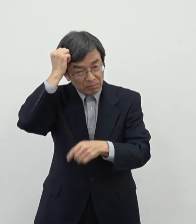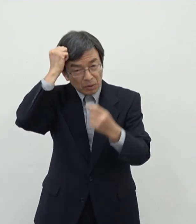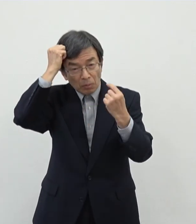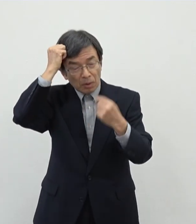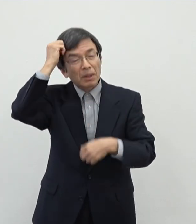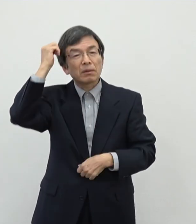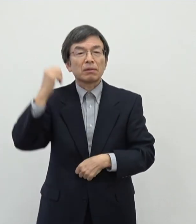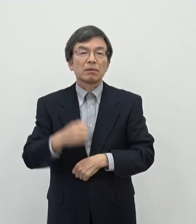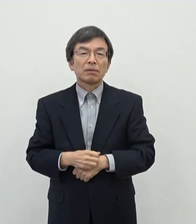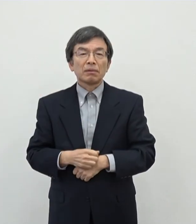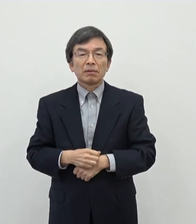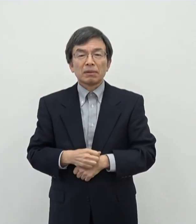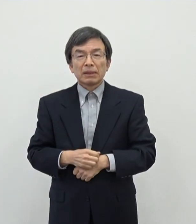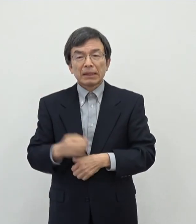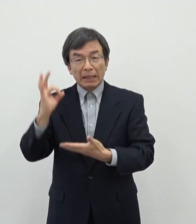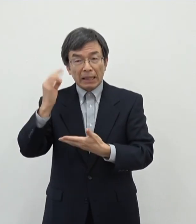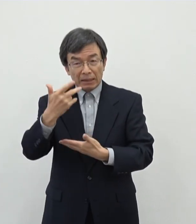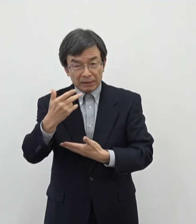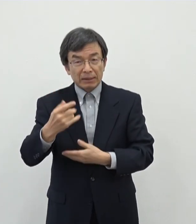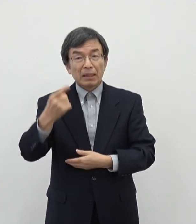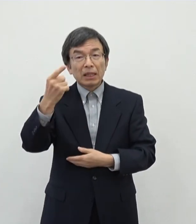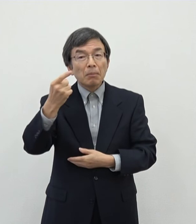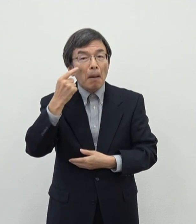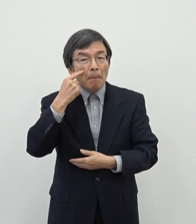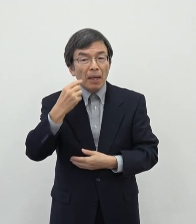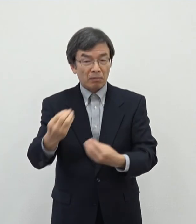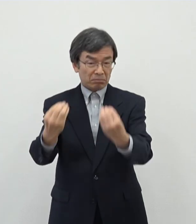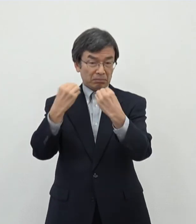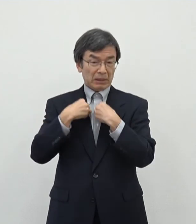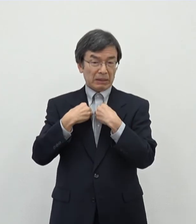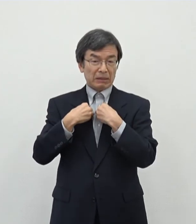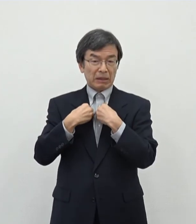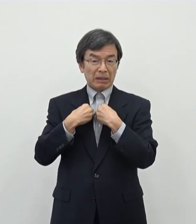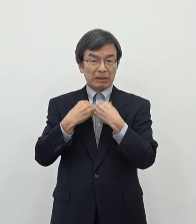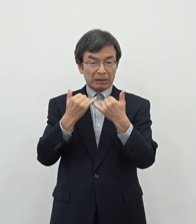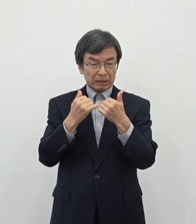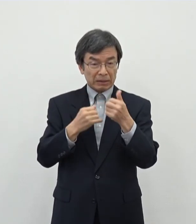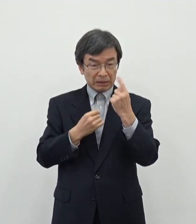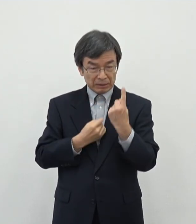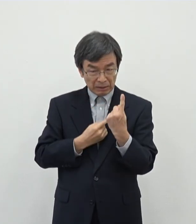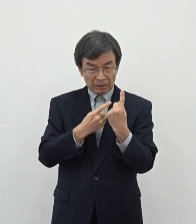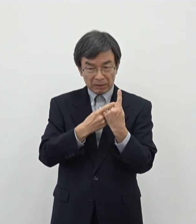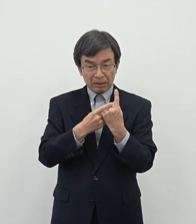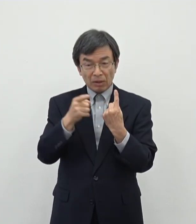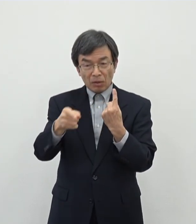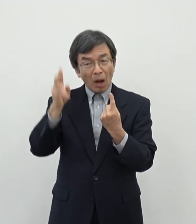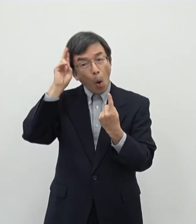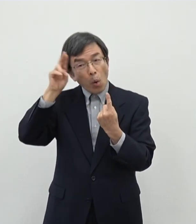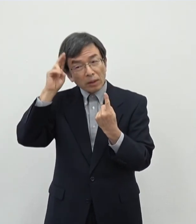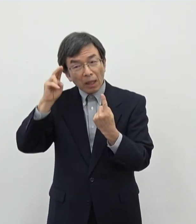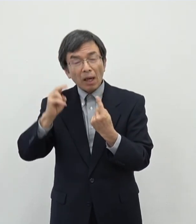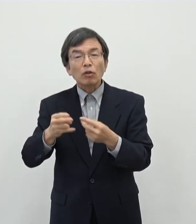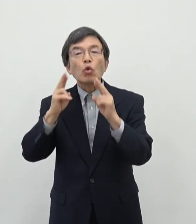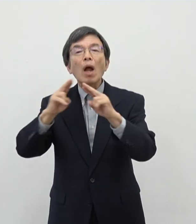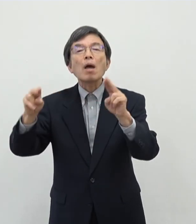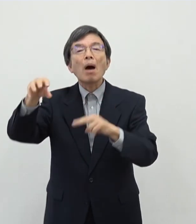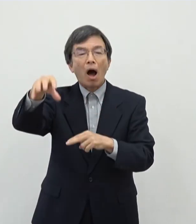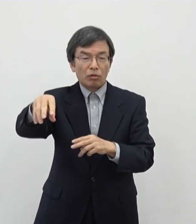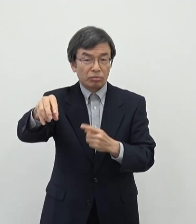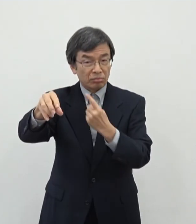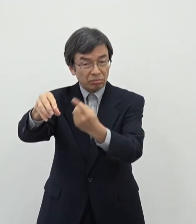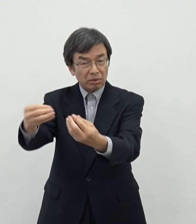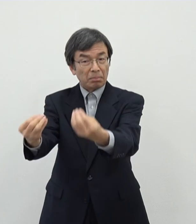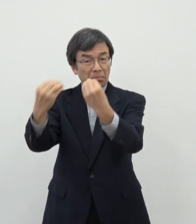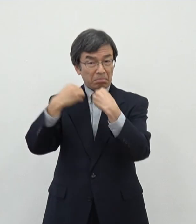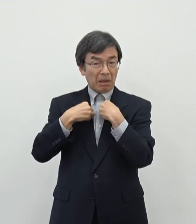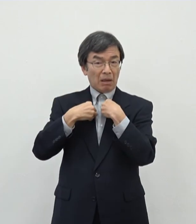奈良市でもあの第1号の感染者でたというときには大阪のライブハウス事案ということでですねええまあ誰かもライブハウスというその